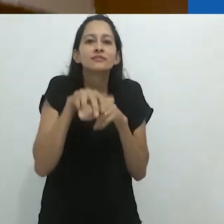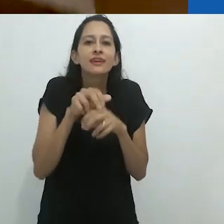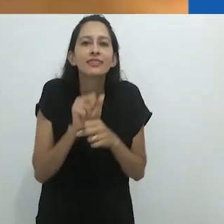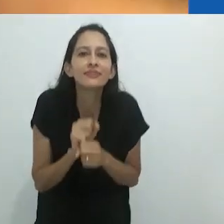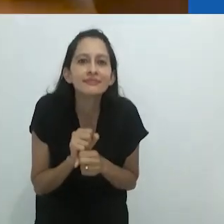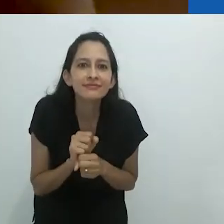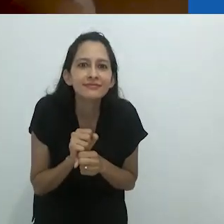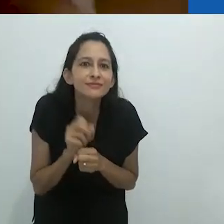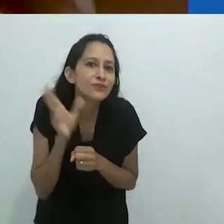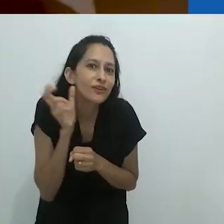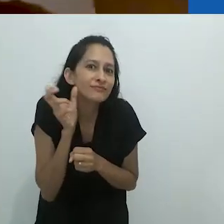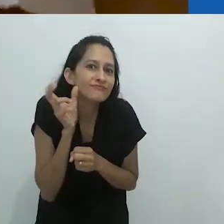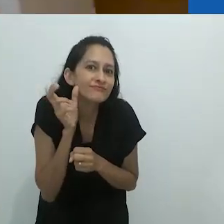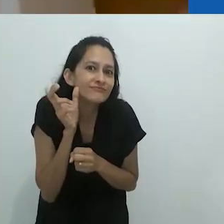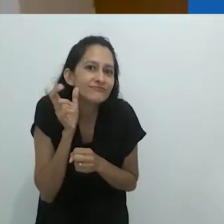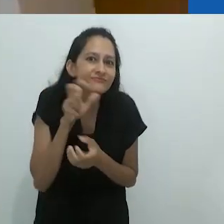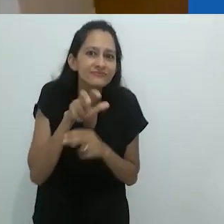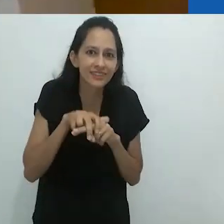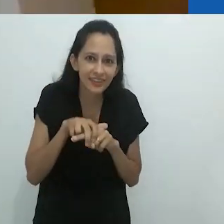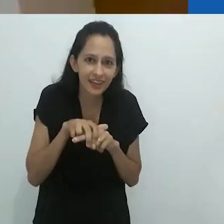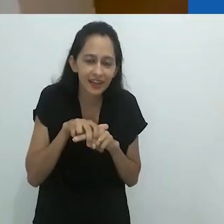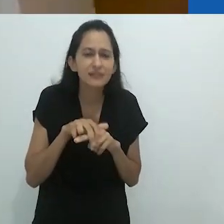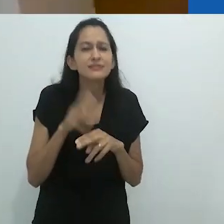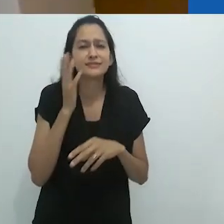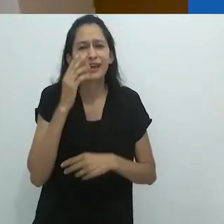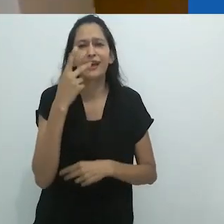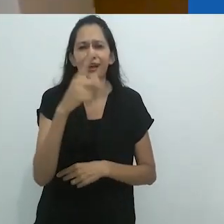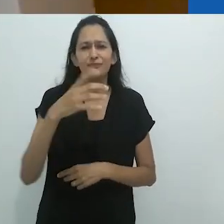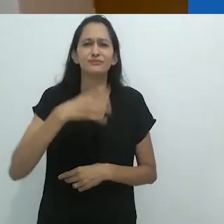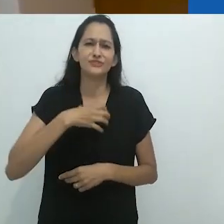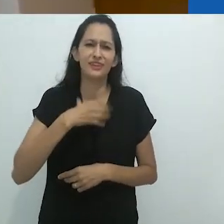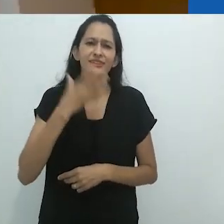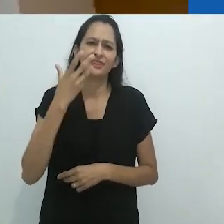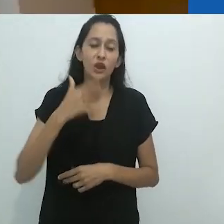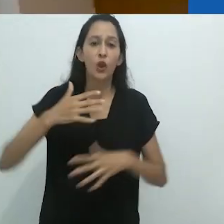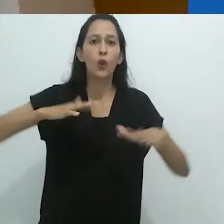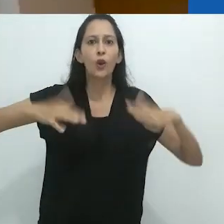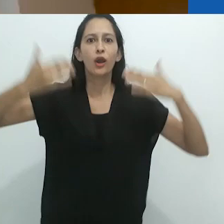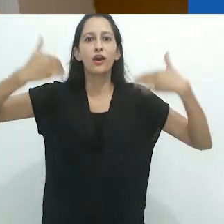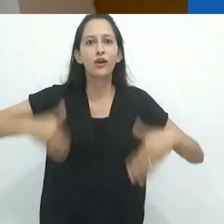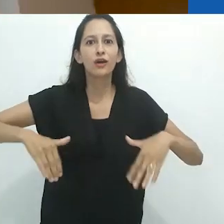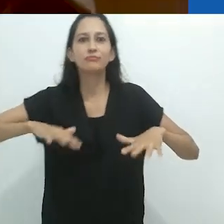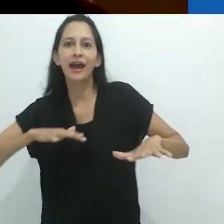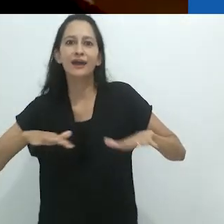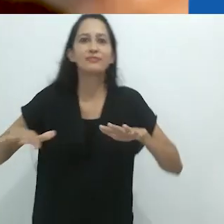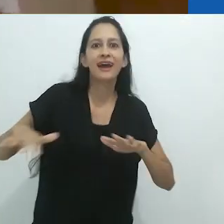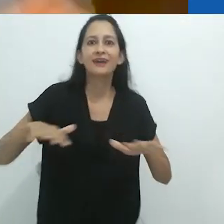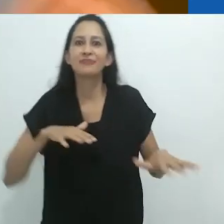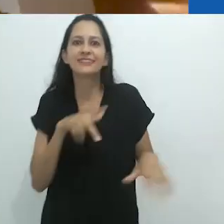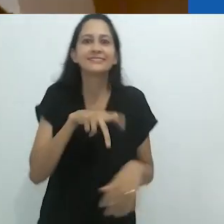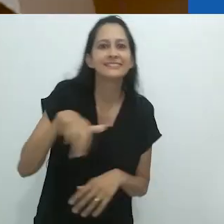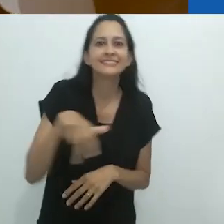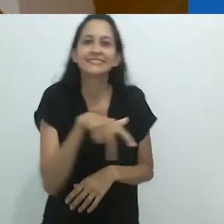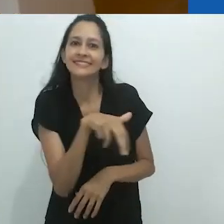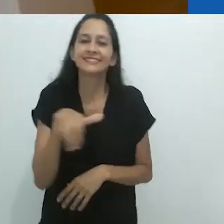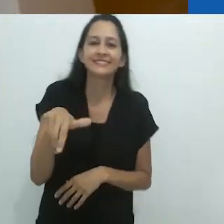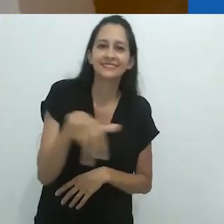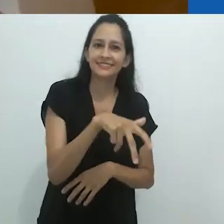ou se encolhe numa cadeira ou sofá. Vocês sabem o jeito como crianças são. Seus corpos são sempre muito ativos.